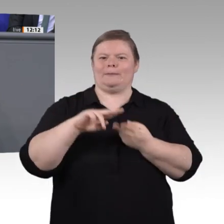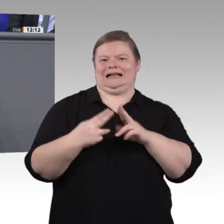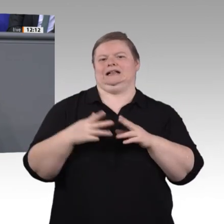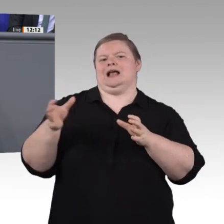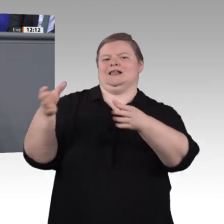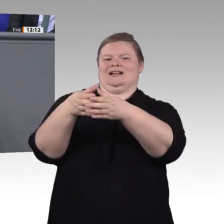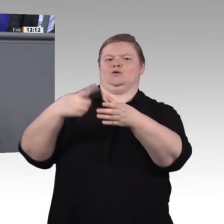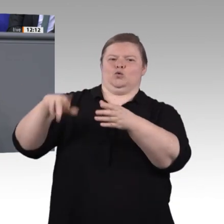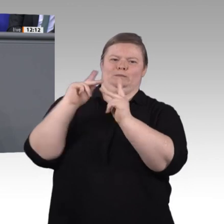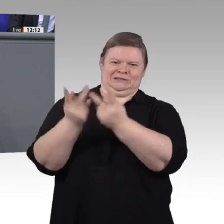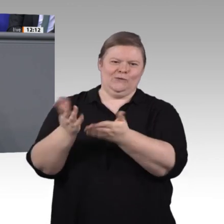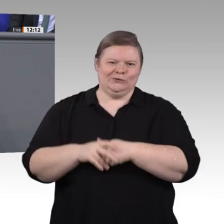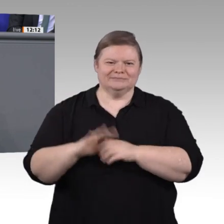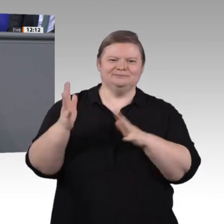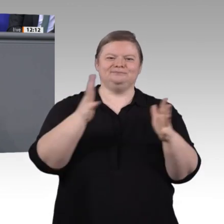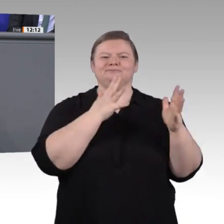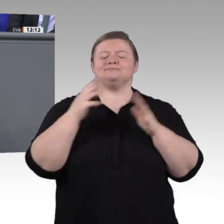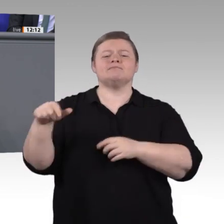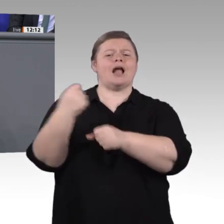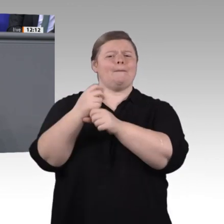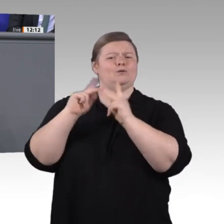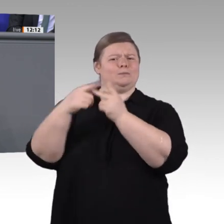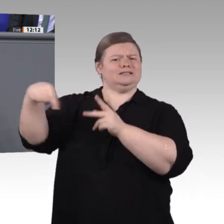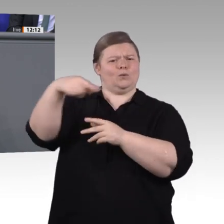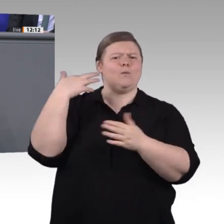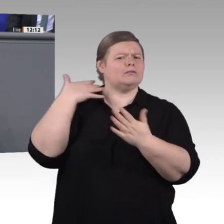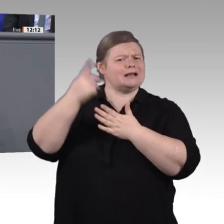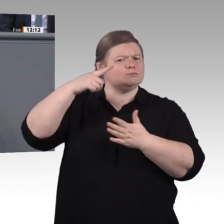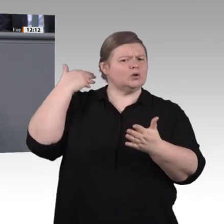sicherlich – Frau Kollegin Staffler hat es angesprochen – das Berufsbildungsmodernisierungsgesetz,